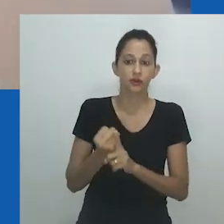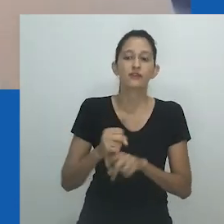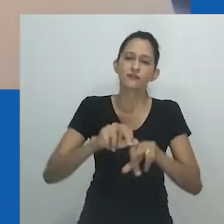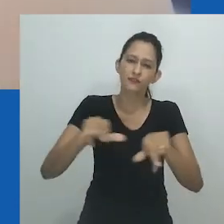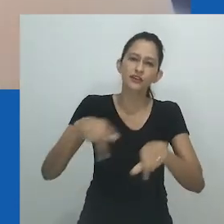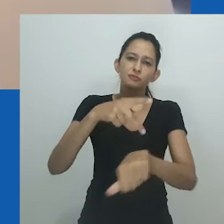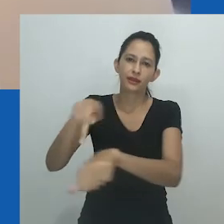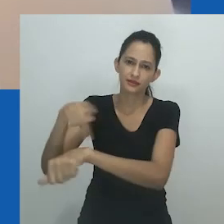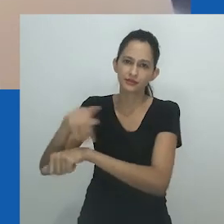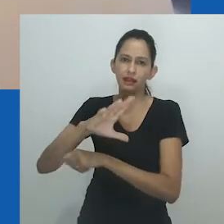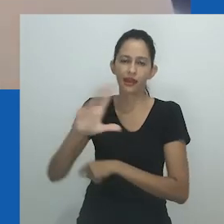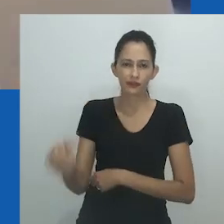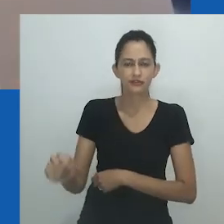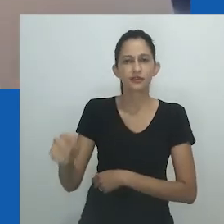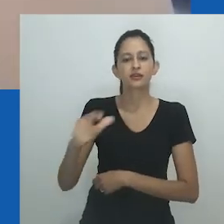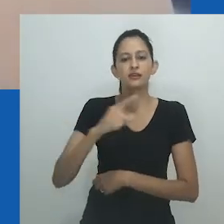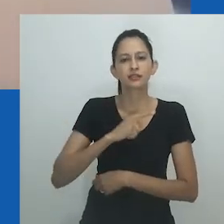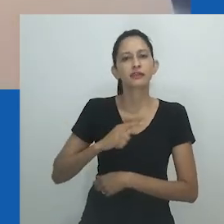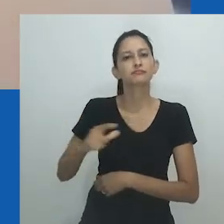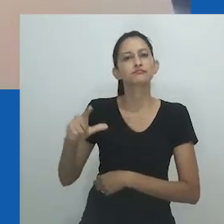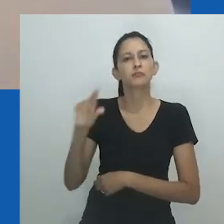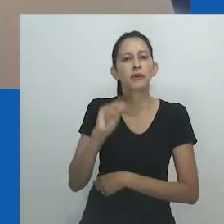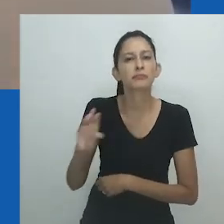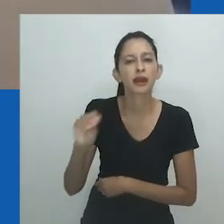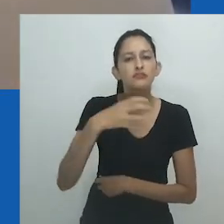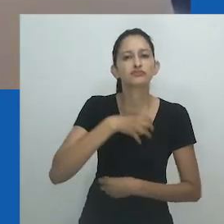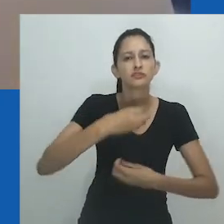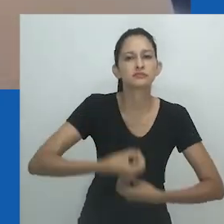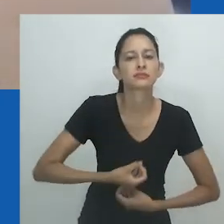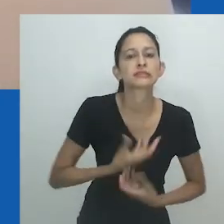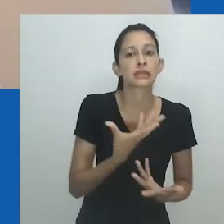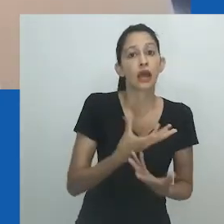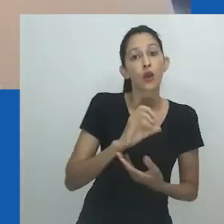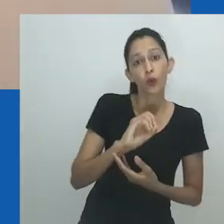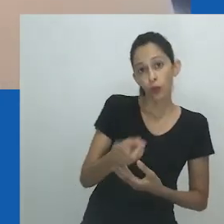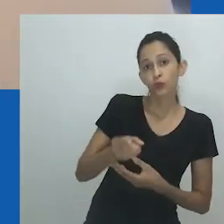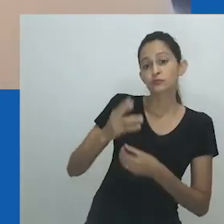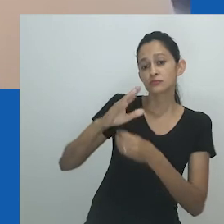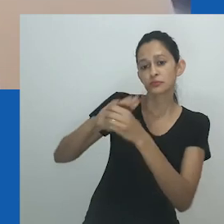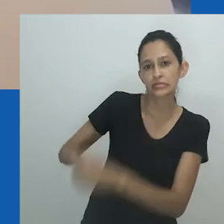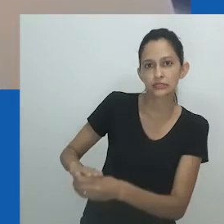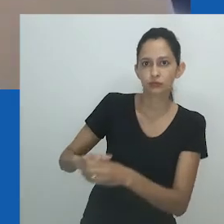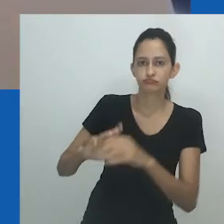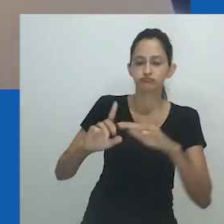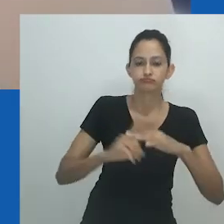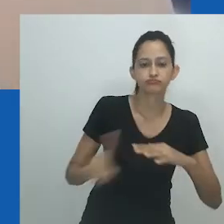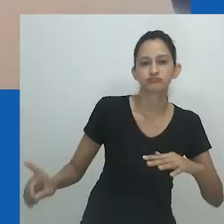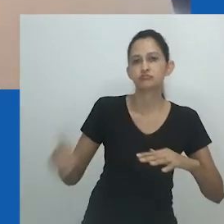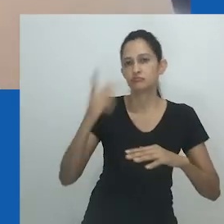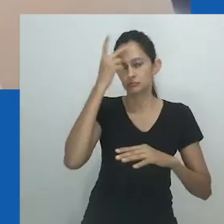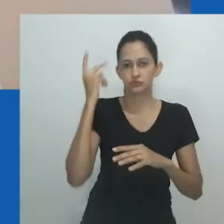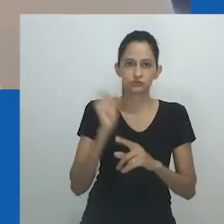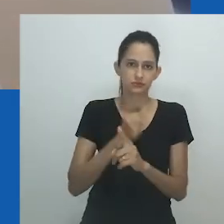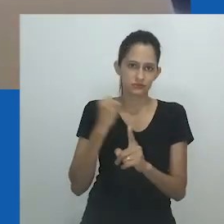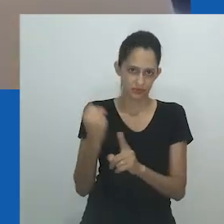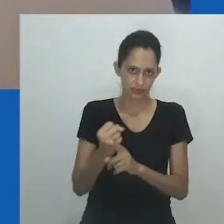Um dos desafios que a ordem de gênero e sexo enfrenta atualmente é o binário rígido trazido pelo colonialismo cristão,